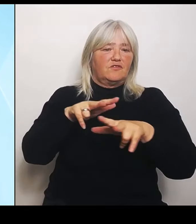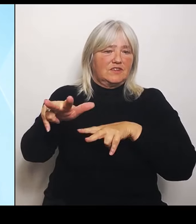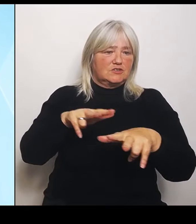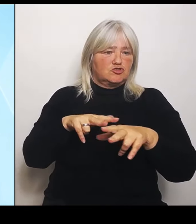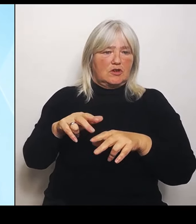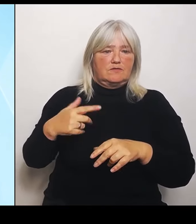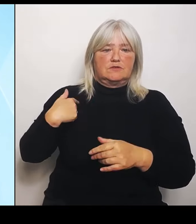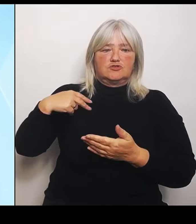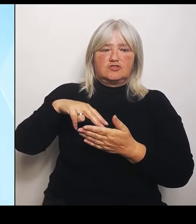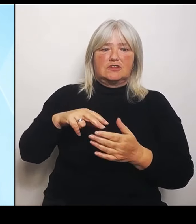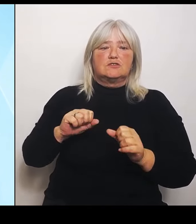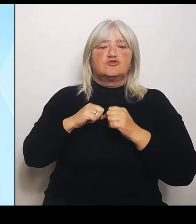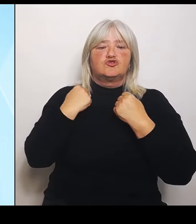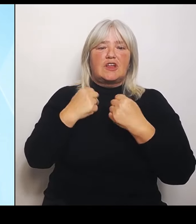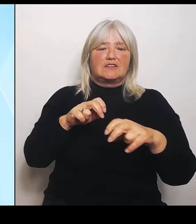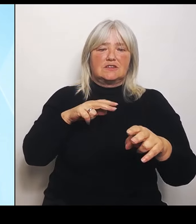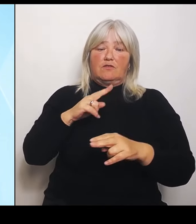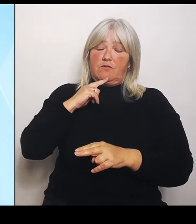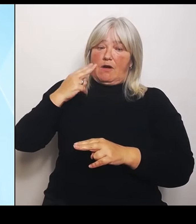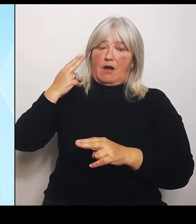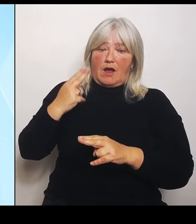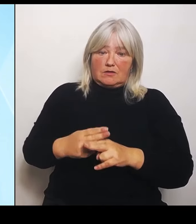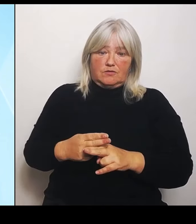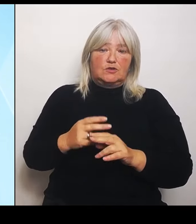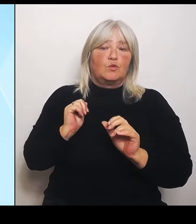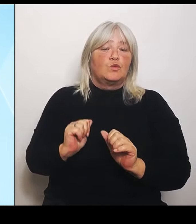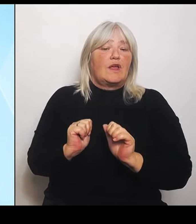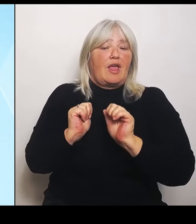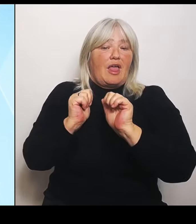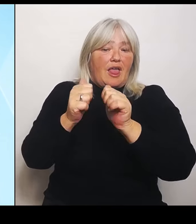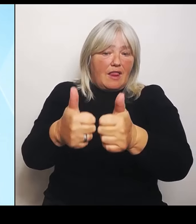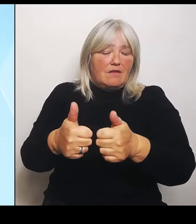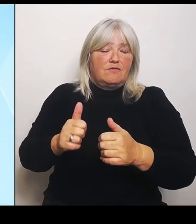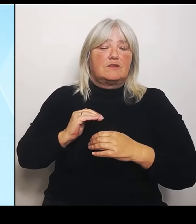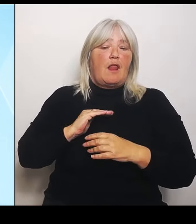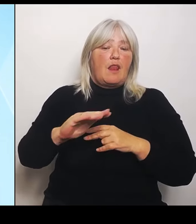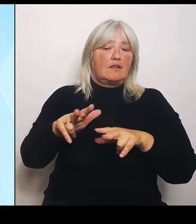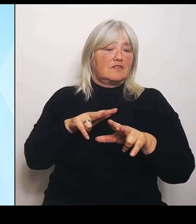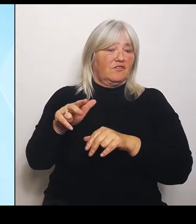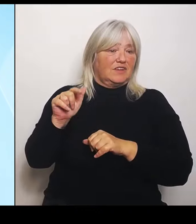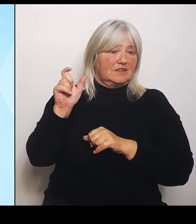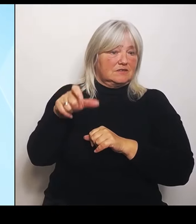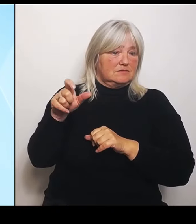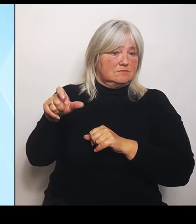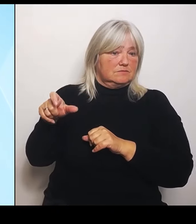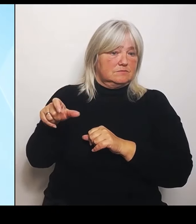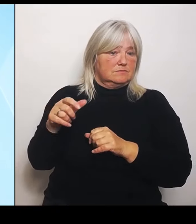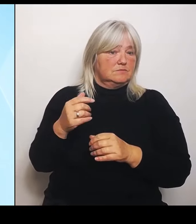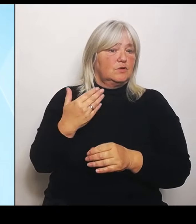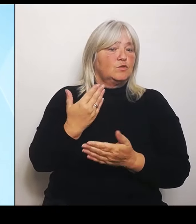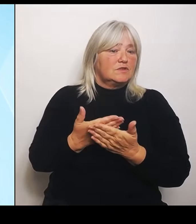helfen den Landwirten und haben deshalb heute auch das Hochwasserhilfsprogramm für